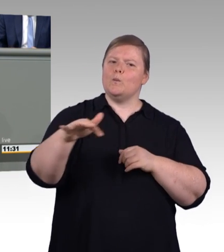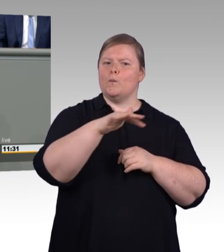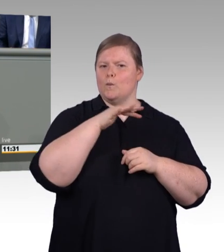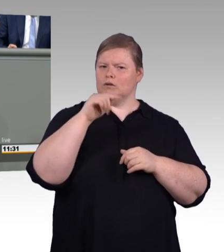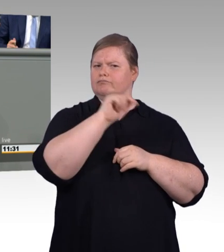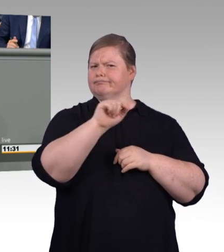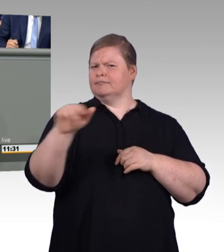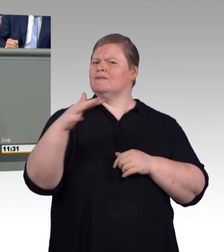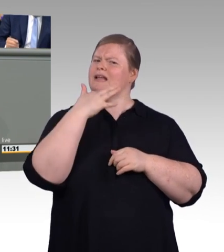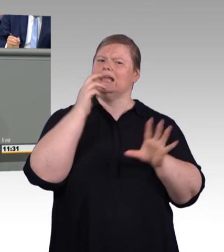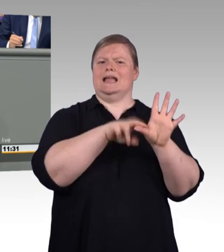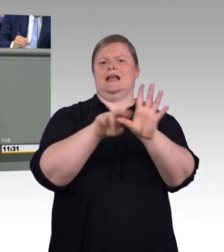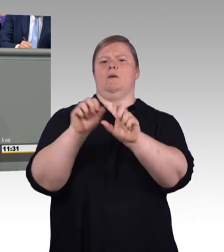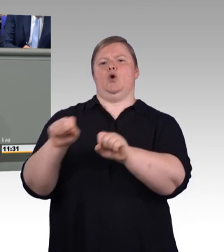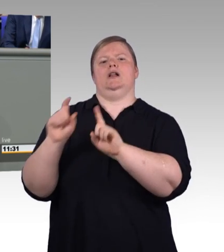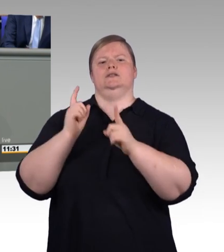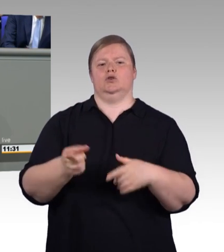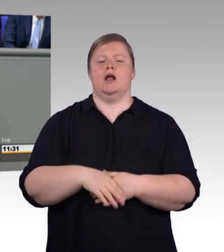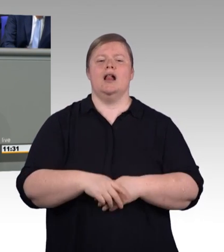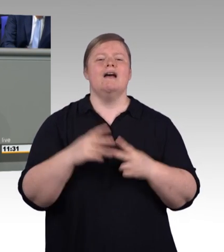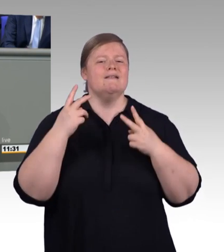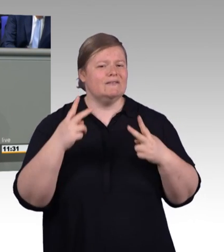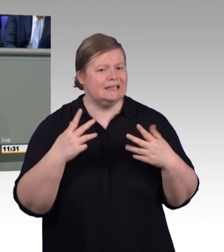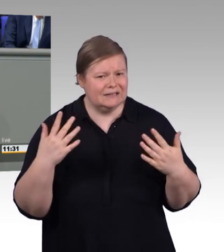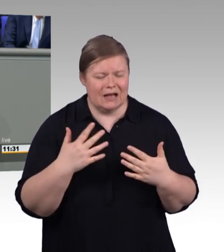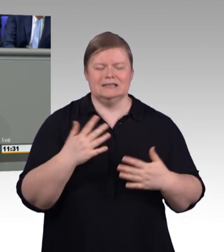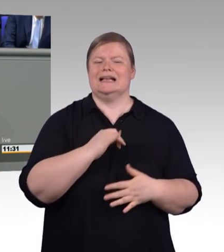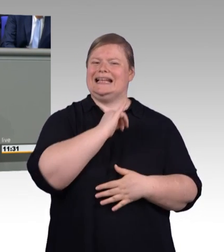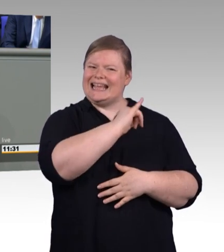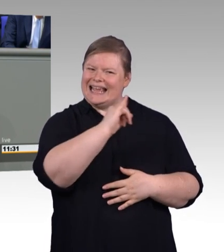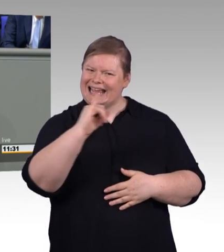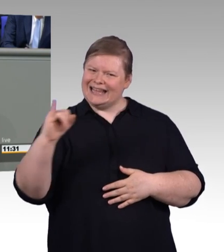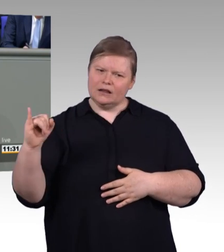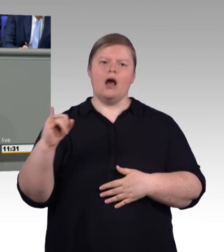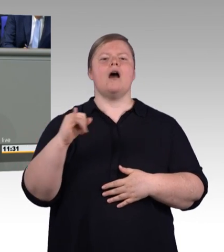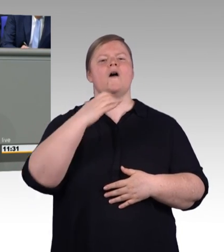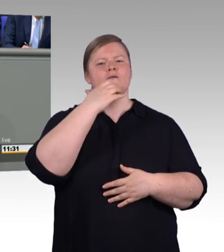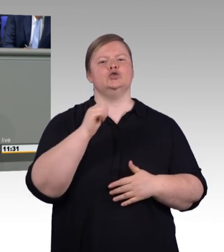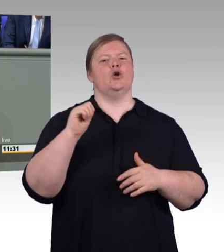Und deshalb stärken wir die Berufsausbildung in Teilzeit. Künftig kann darum die Ausbildungszeit